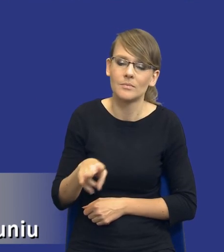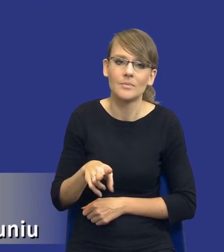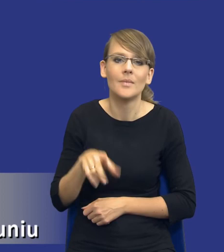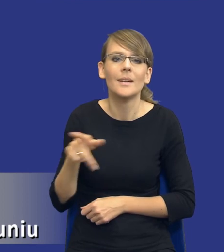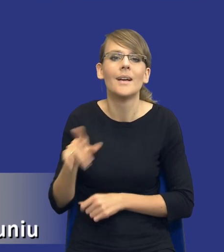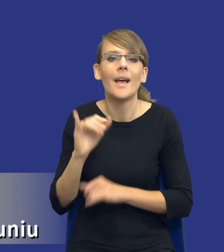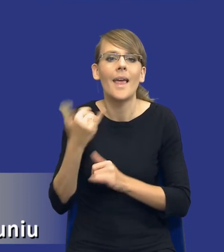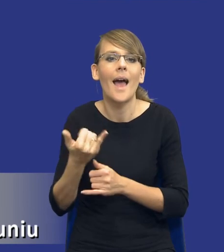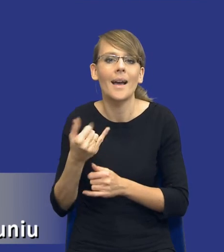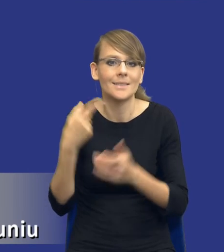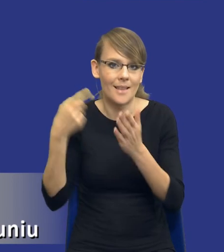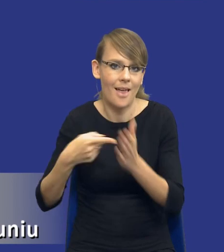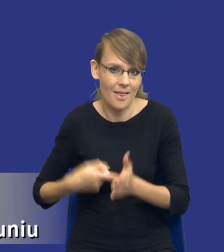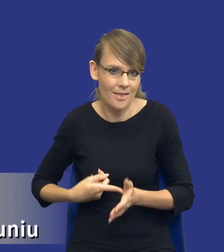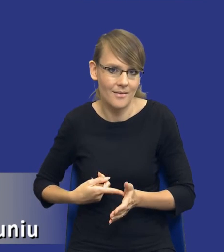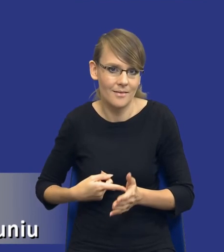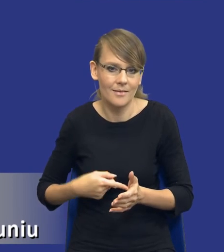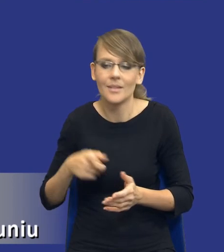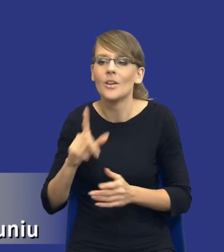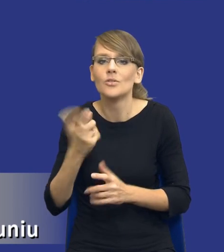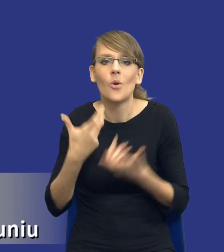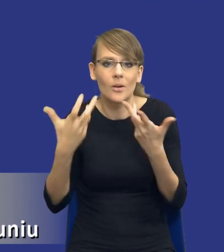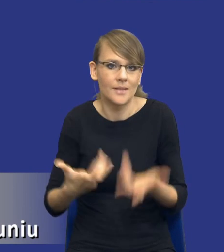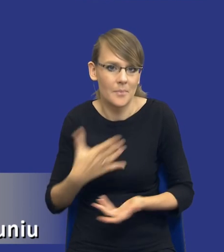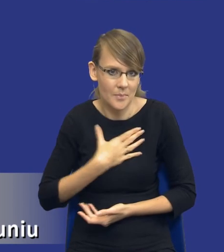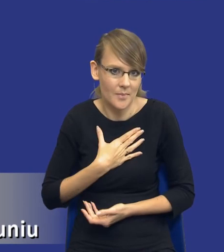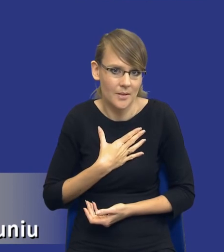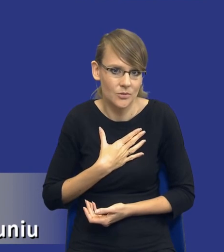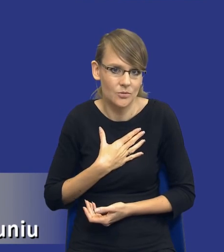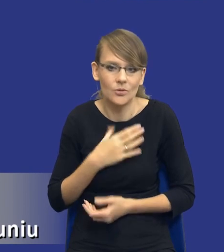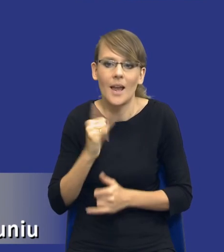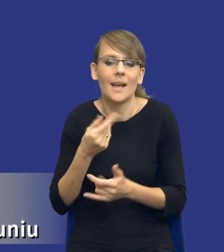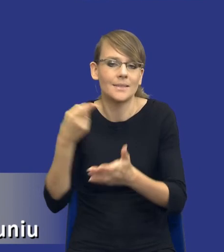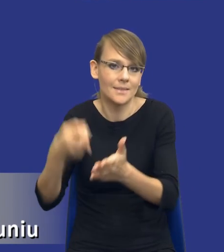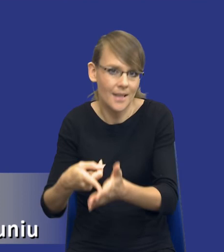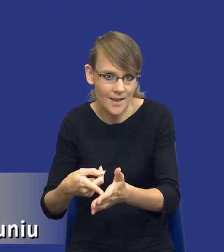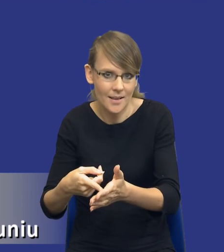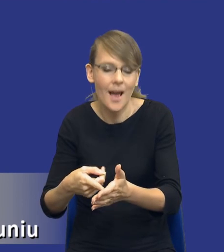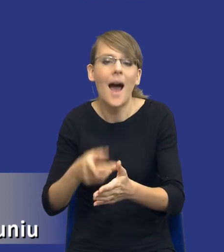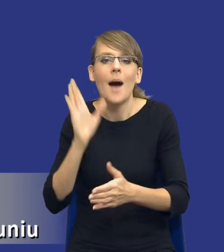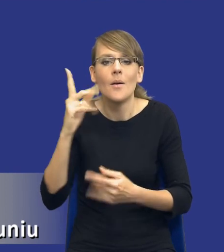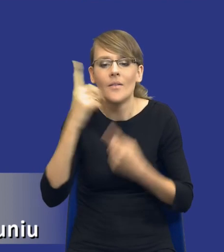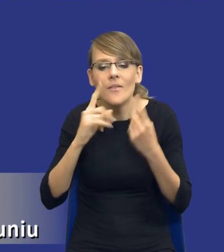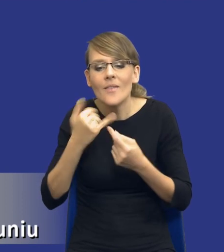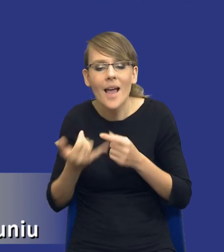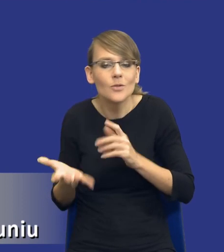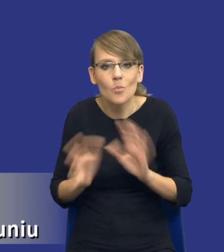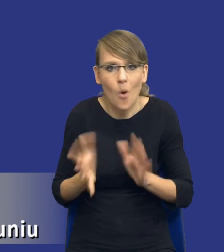Powinniśmy się zastanowić, co chcemy osiągnąć i dopiero dochodzić do tego, w jaki sposób chcemy to osiągnąć, w jaki sposób ten cel